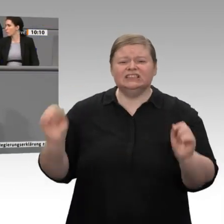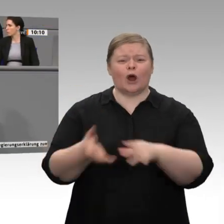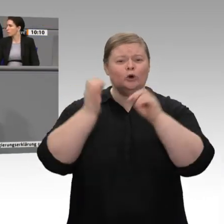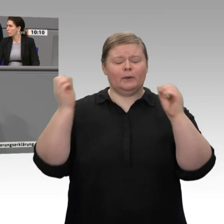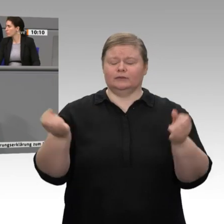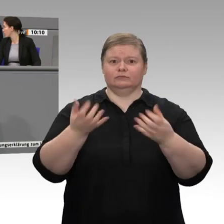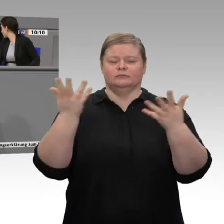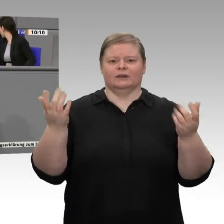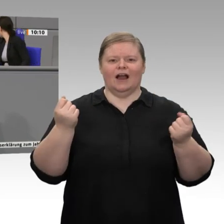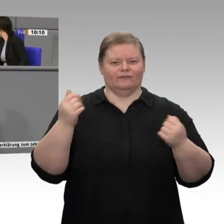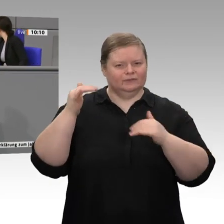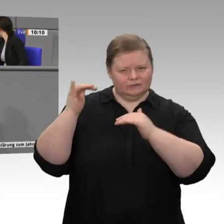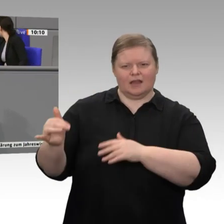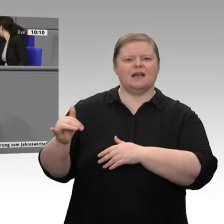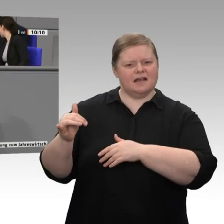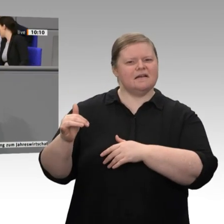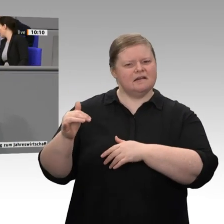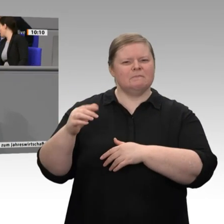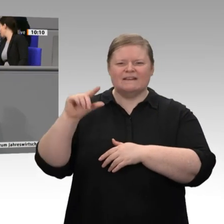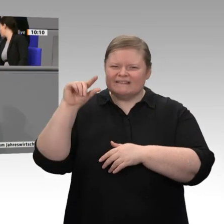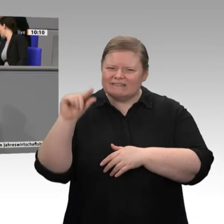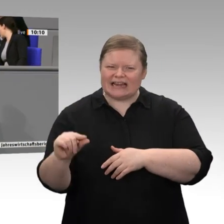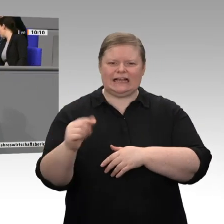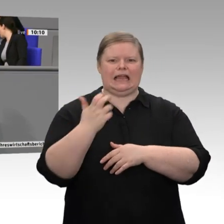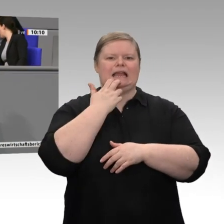Wasserstoff, bei Power-to-Gas, bei der Modernisierung der Grundstoffindustrien anstreben